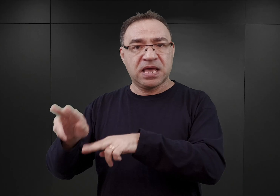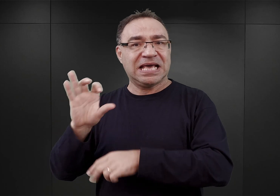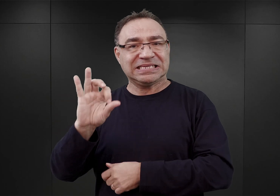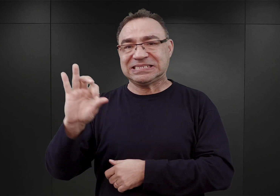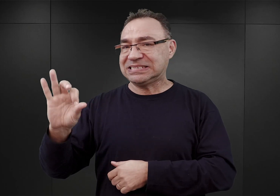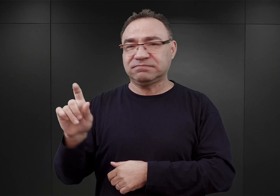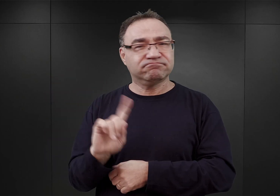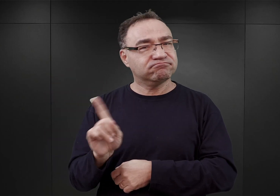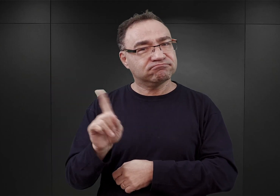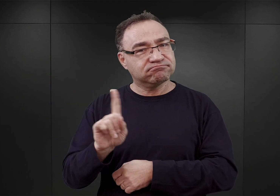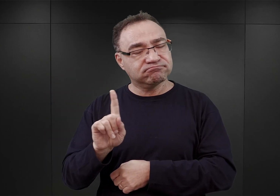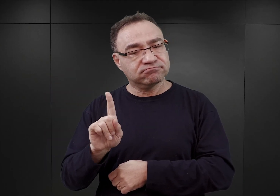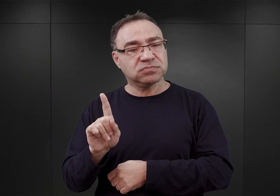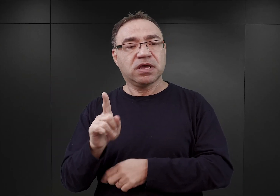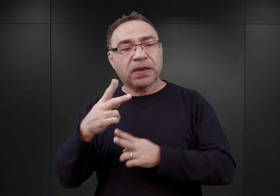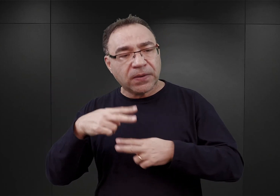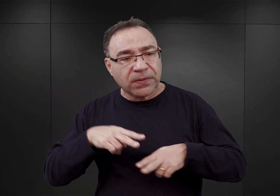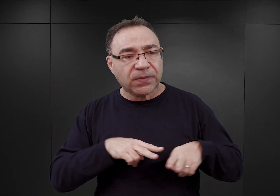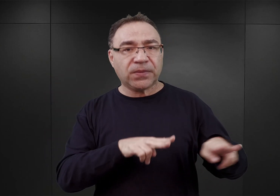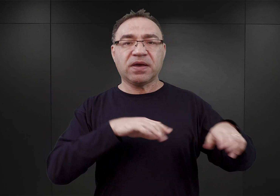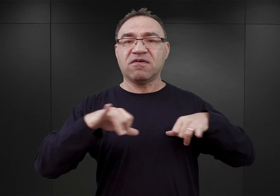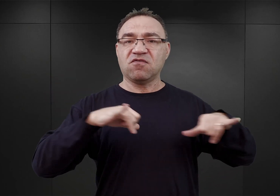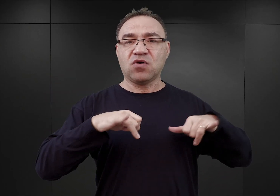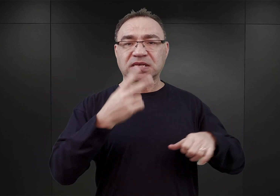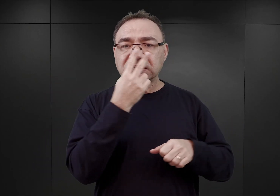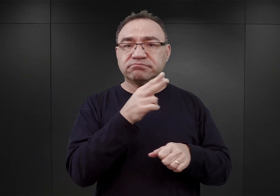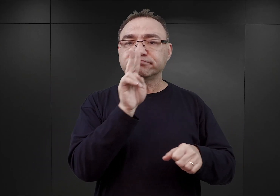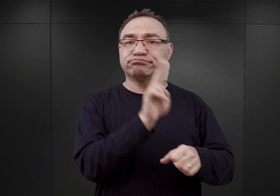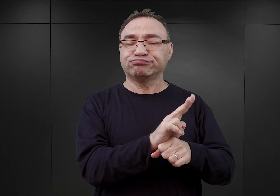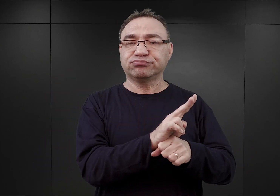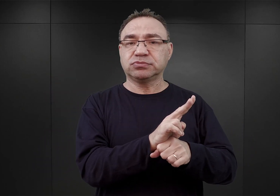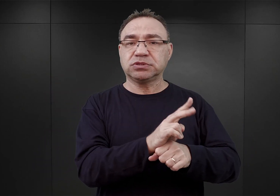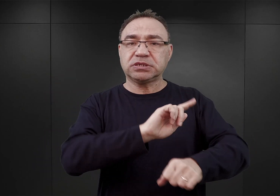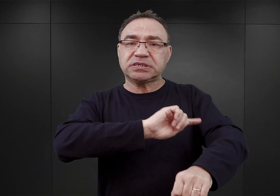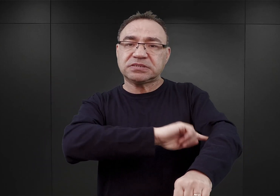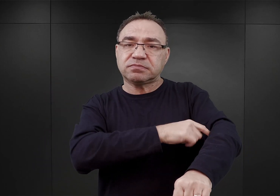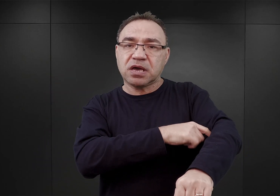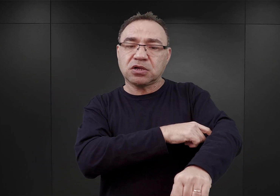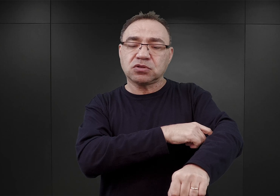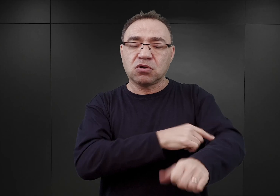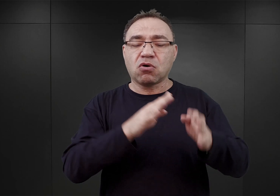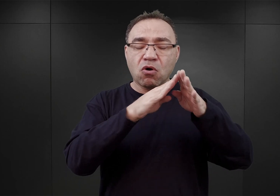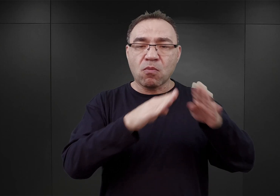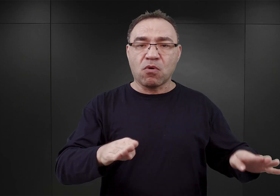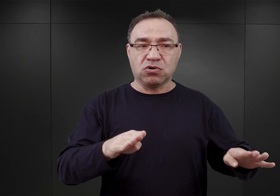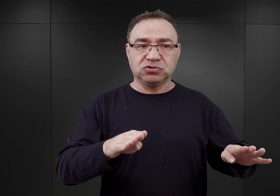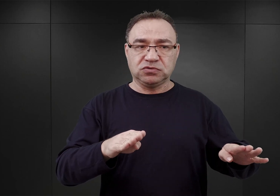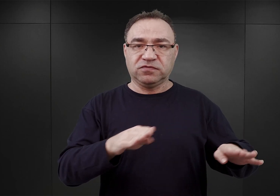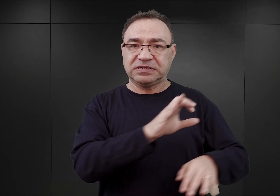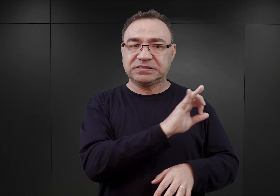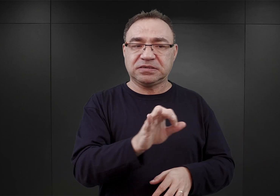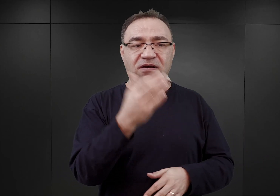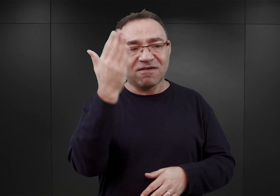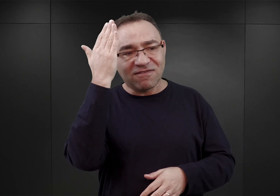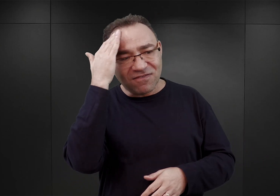i przejęty przez Inspektorat Obozów Koncentracyjnych. Mając służyć jako swego rodzaju właśnie obóz kwarantanny,